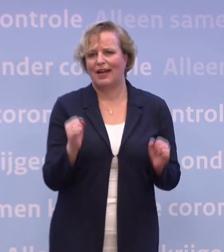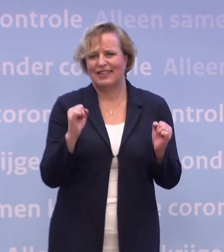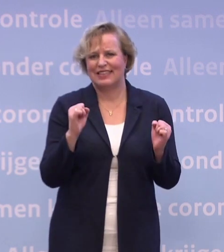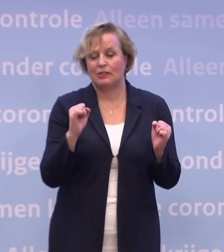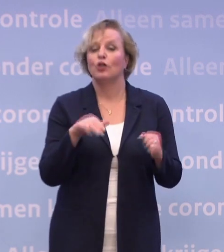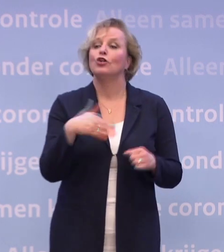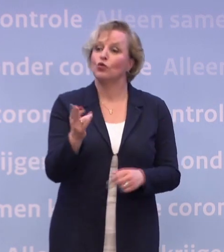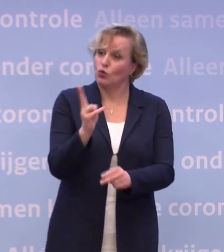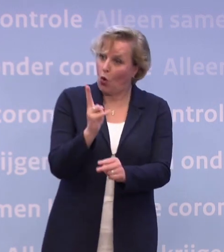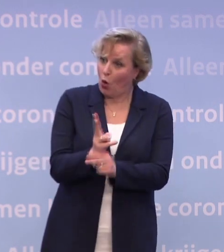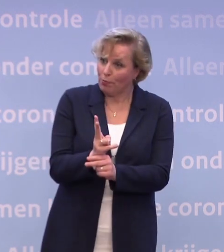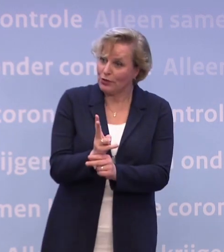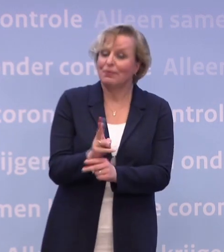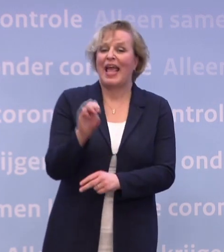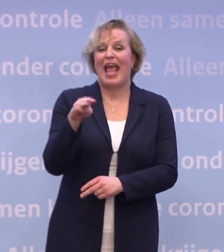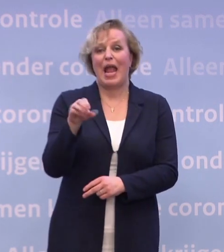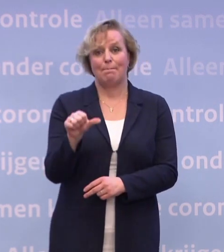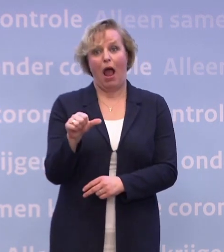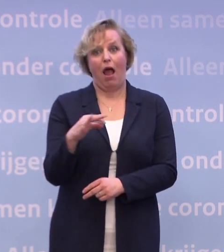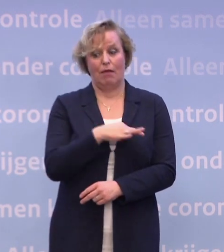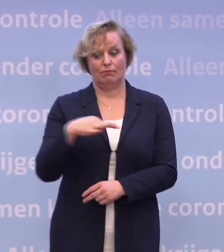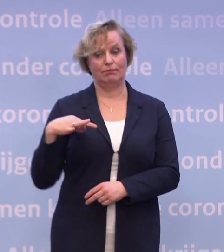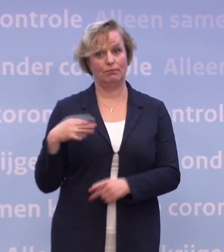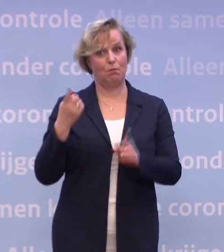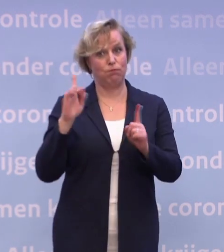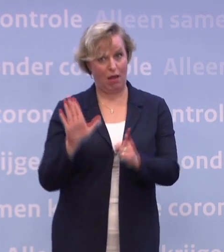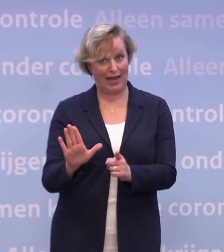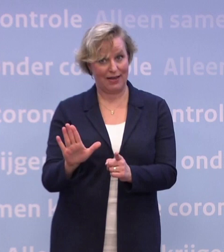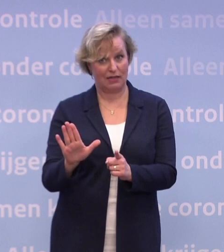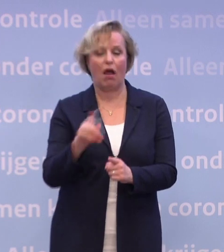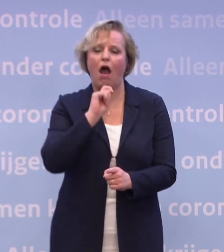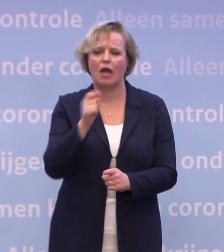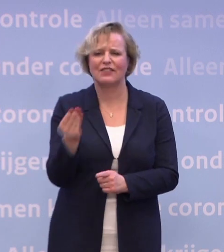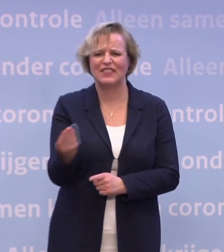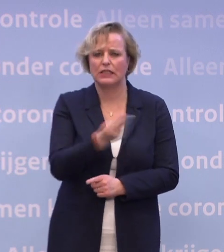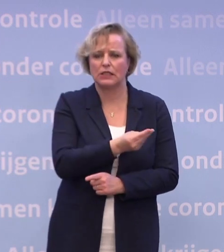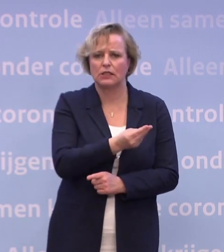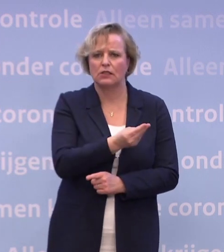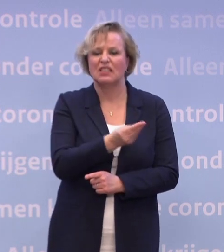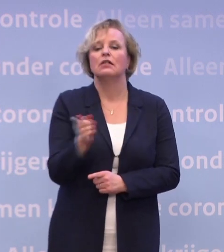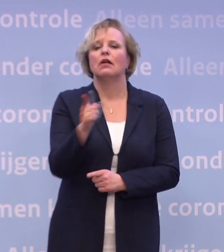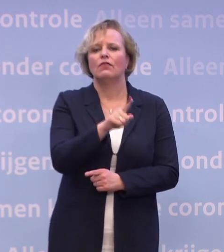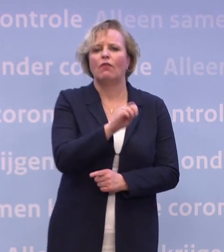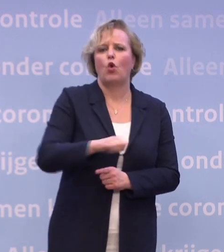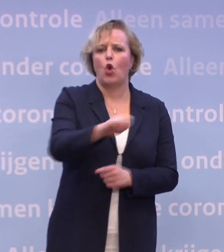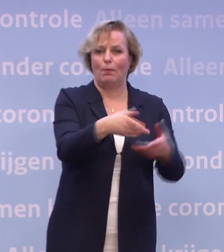Dus, ja, inderdaad, het toelatingsbesluit van de EMA is cruciaal. Het toelatingsadvies, moet ik zeggen. Het toelatingsbesluit vervolgens van de Europese Commissie.